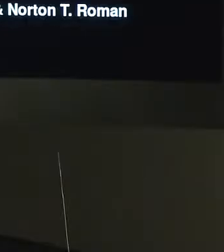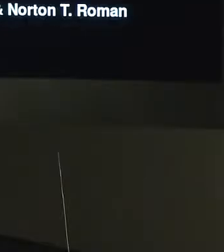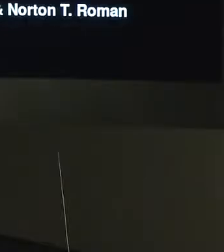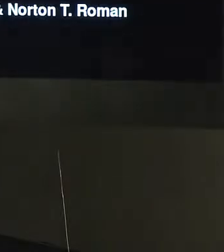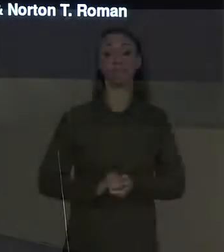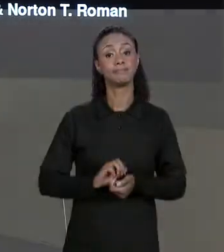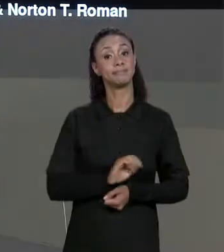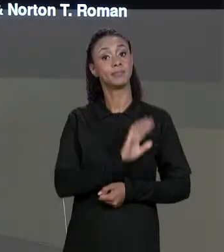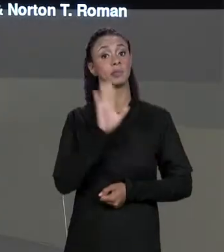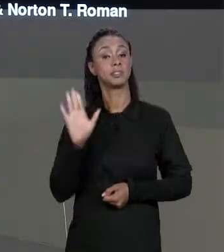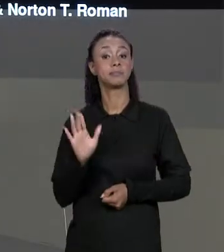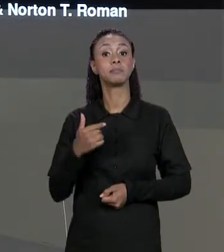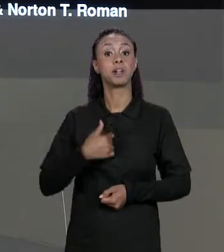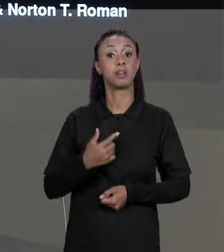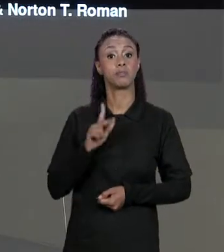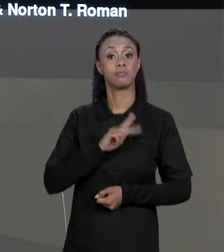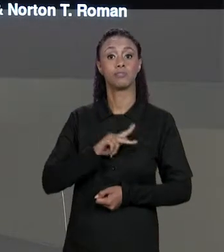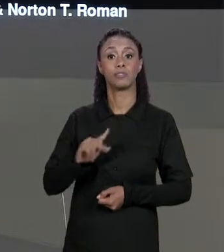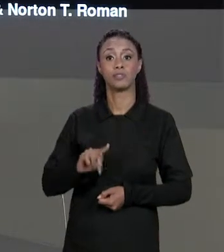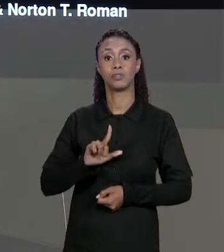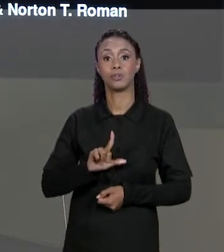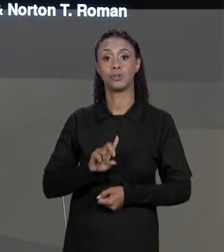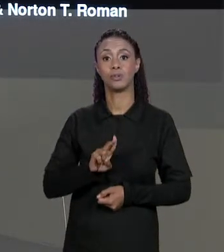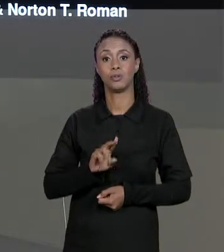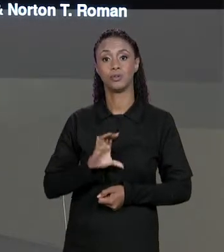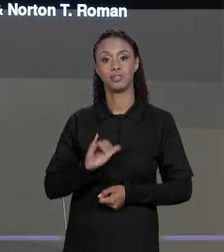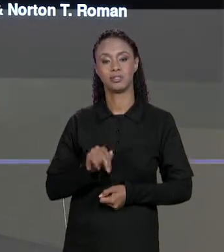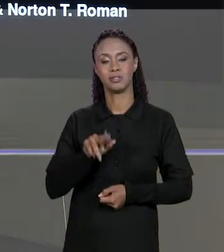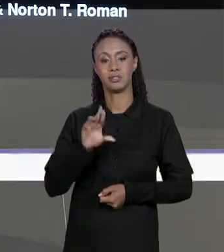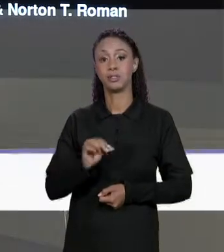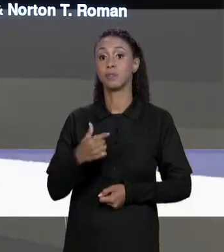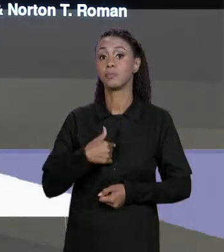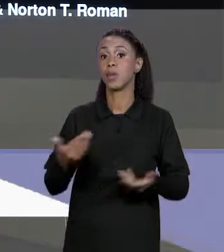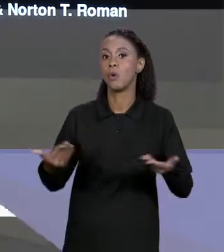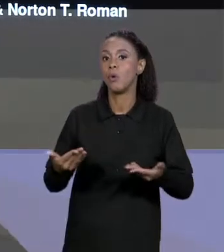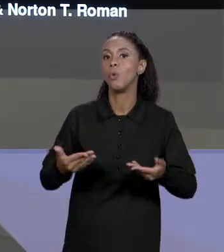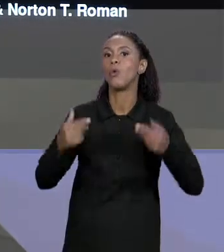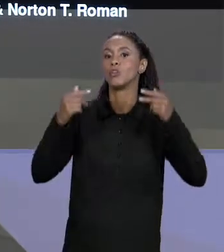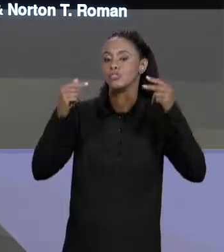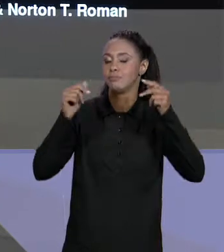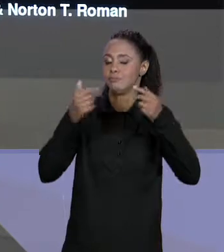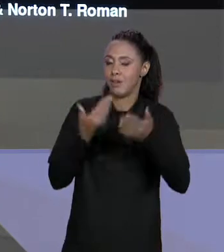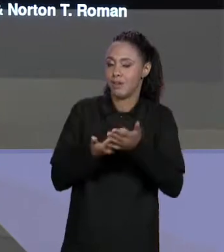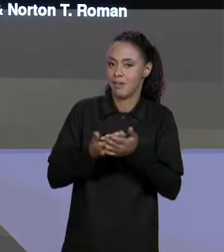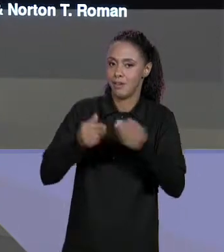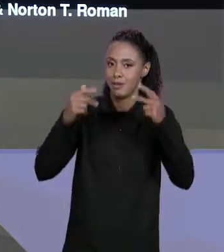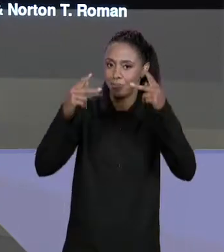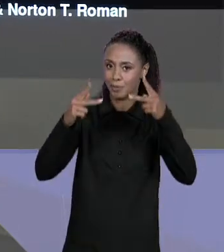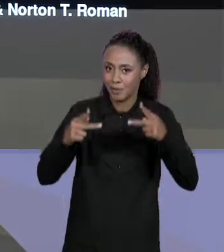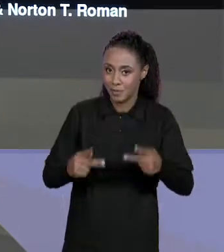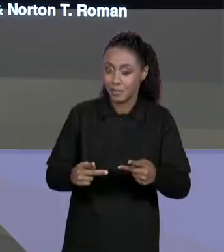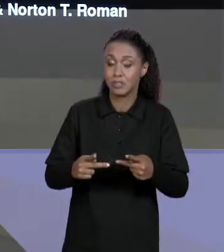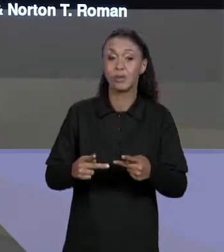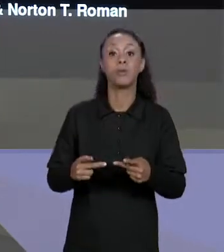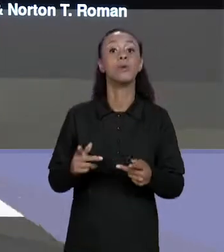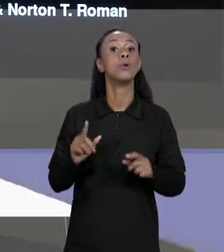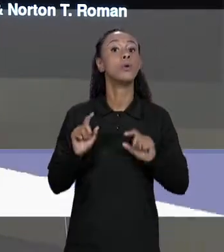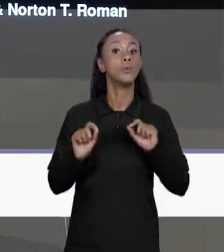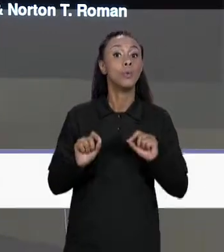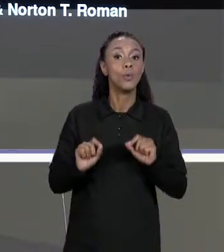[LUCIANO] OLÁ EU SOU O PROFESSOR LUCIANO DIGIAMPIETRI E NA AULA DE PROGRAMAÇÃO DE COMPUTADORES DE HOJE NÓS VEREMOS A SEGUNDA PARTE DA